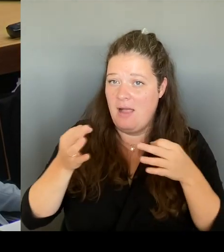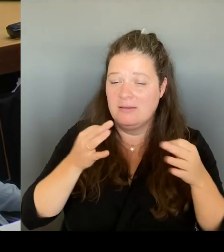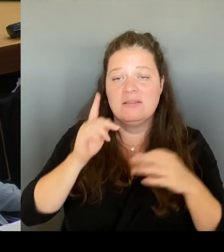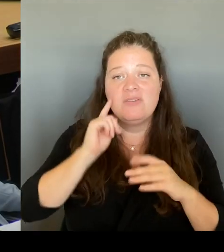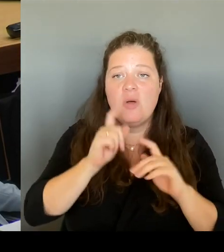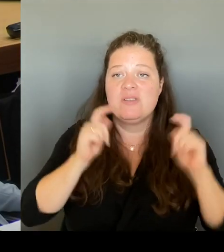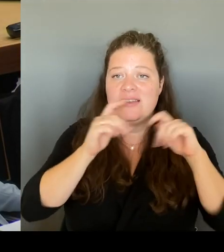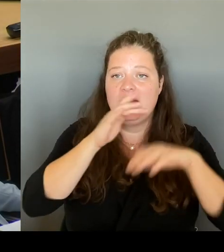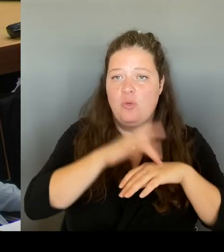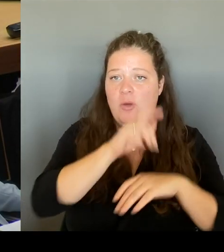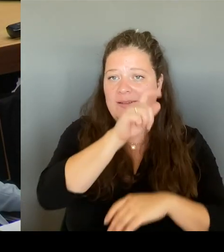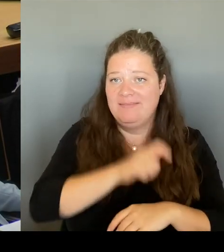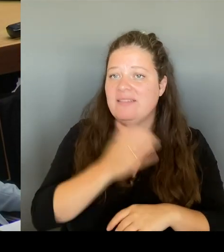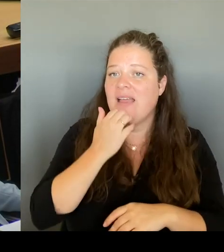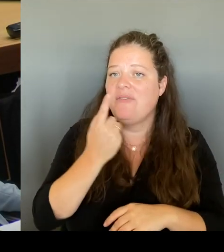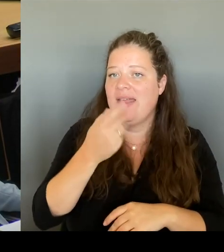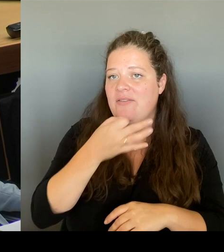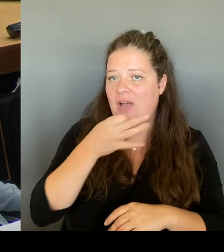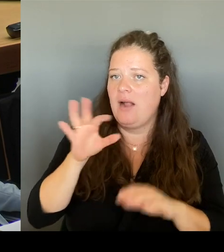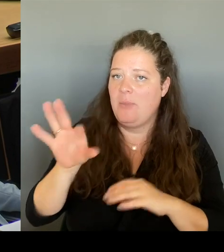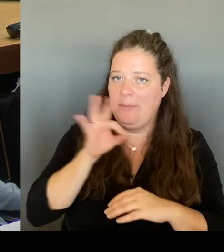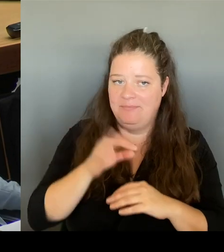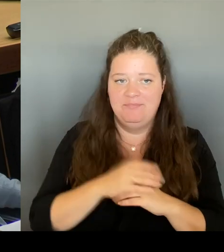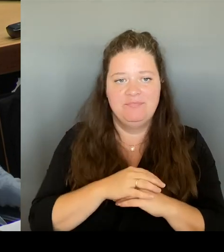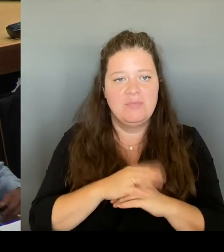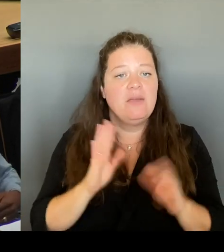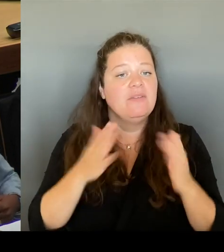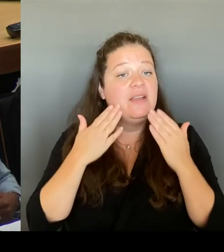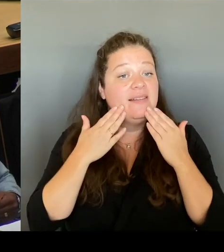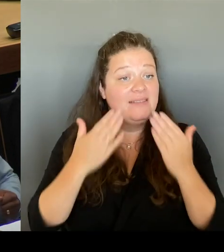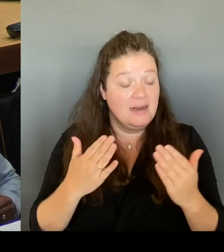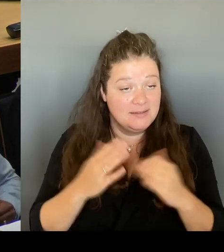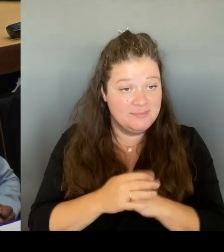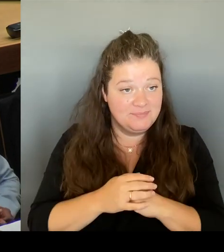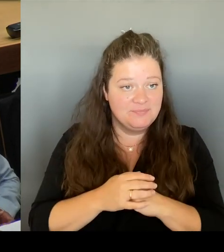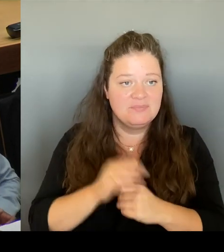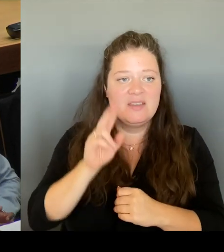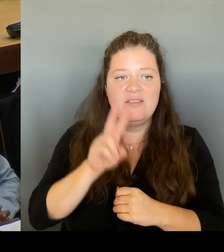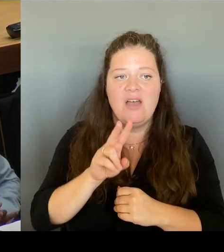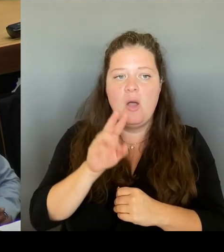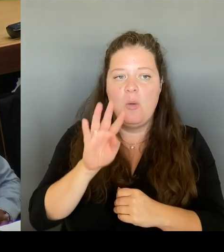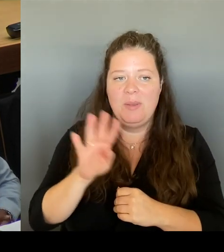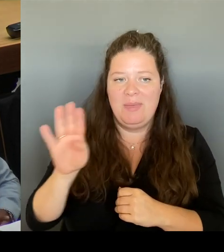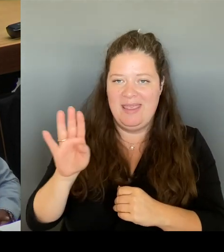Der VBB-Aufsichtsrat ist ja ein Gremium, dessen Diskussion wir auch nicht negieren wollen, sondern wenn wir